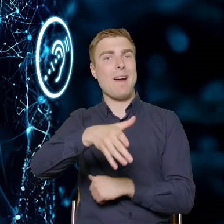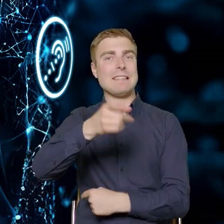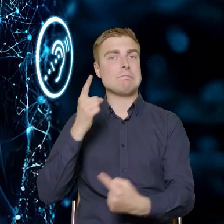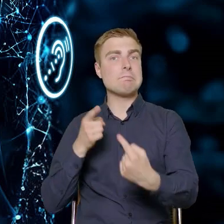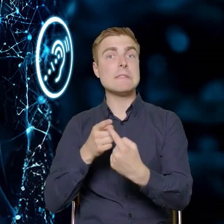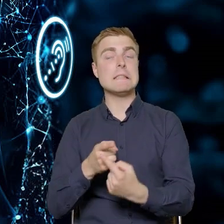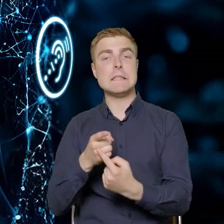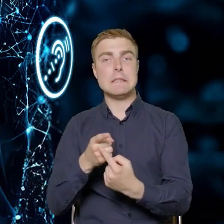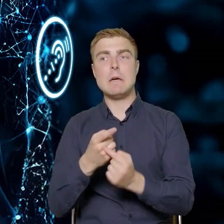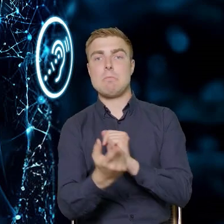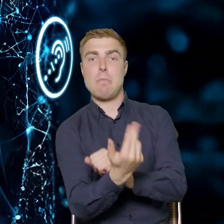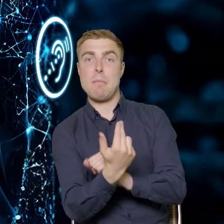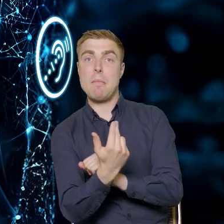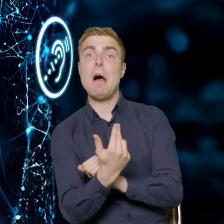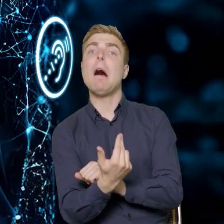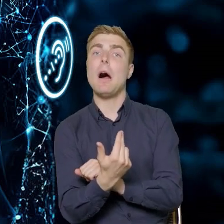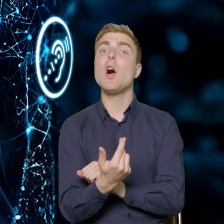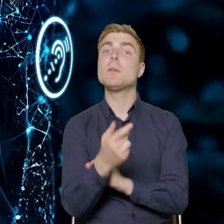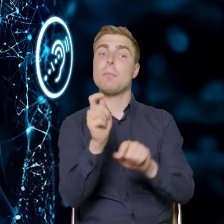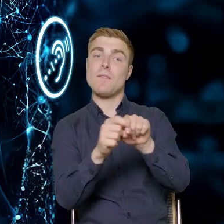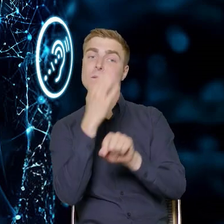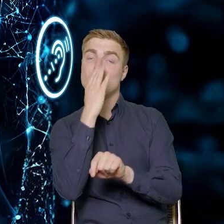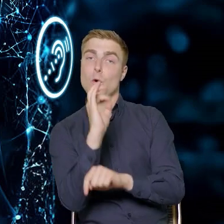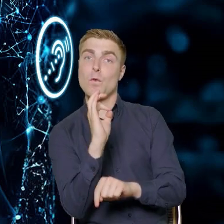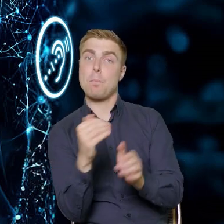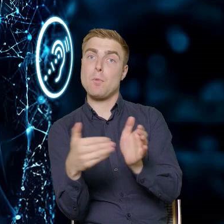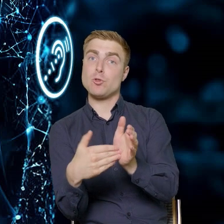określić ich potrzeby, a potem potem przeprowadzić szkolenia,